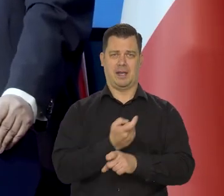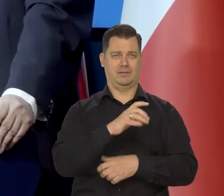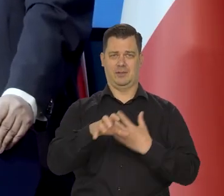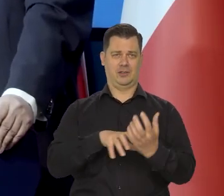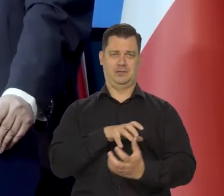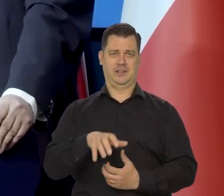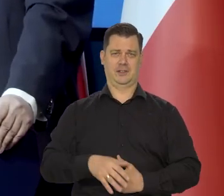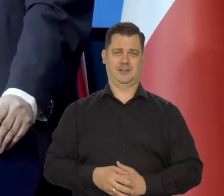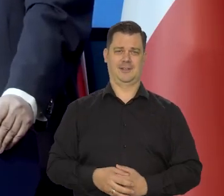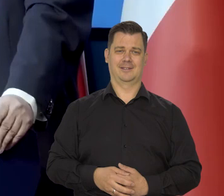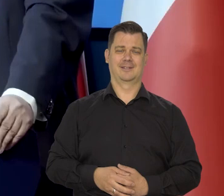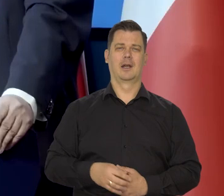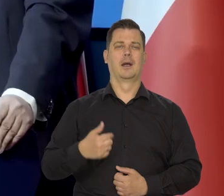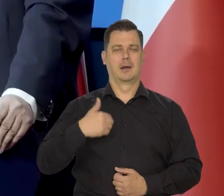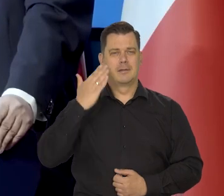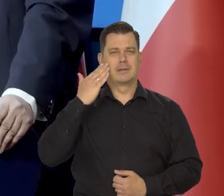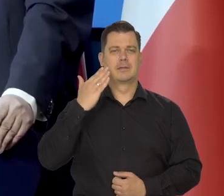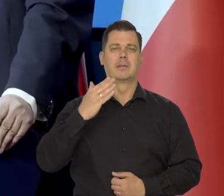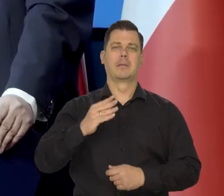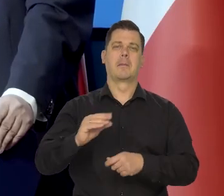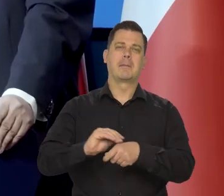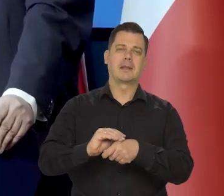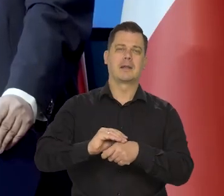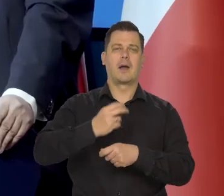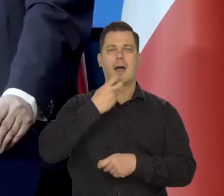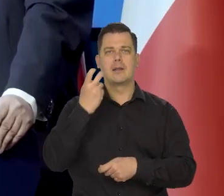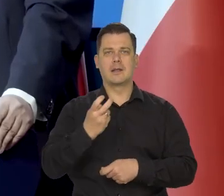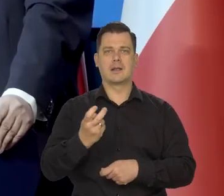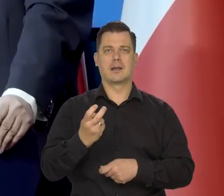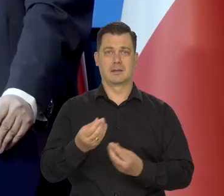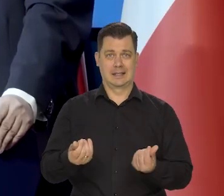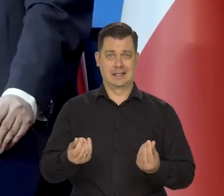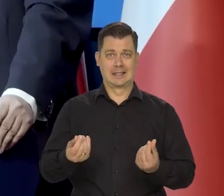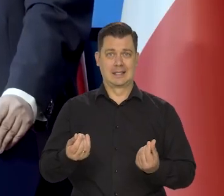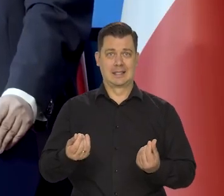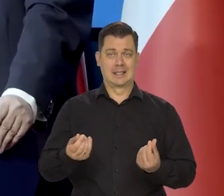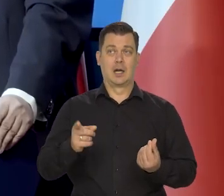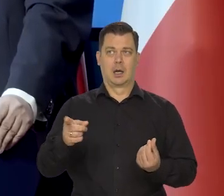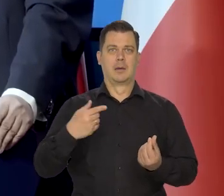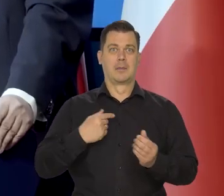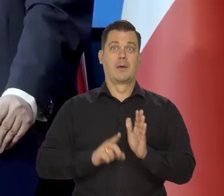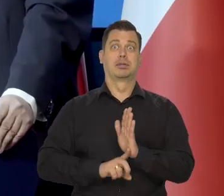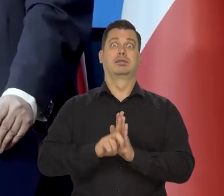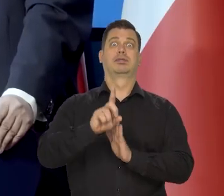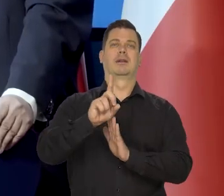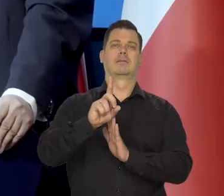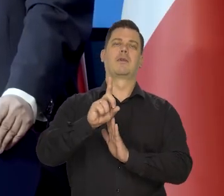Jak wiemy ceny surowców zeszły z tego najwyższego poziomu.